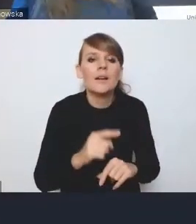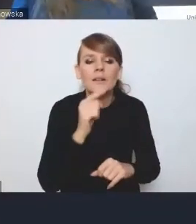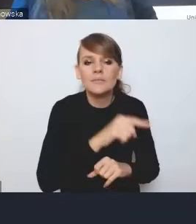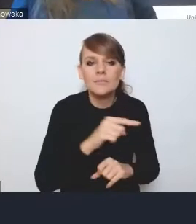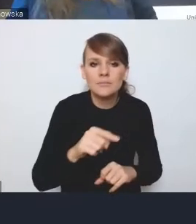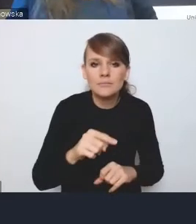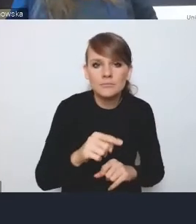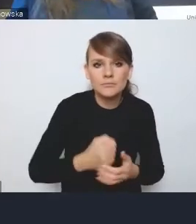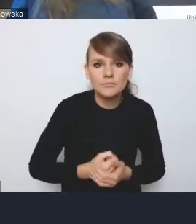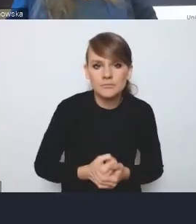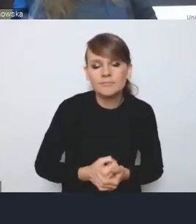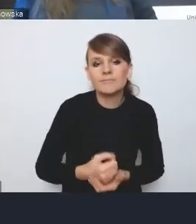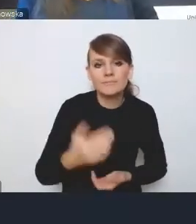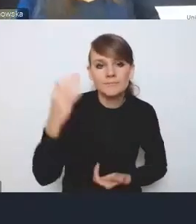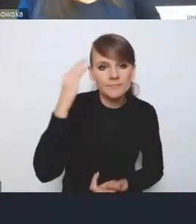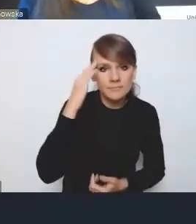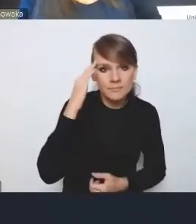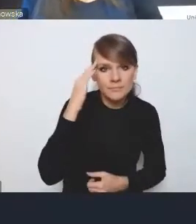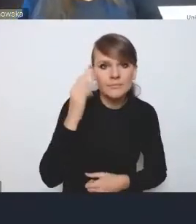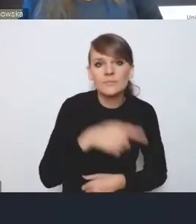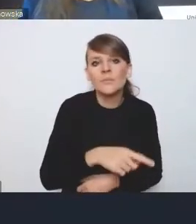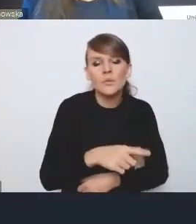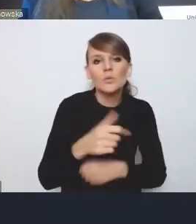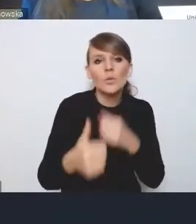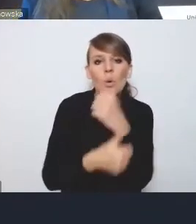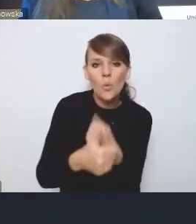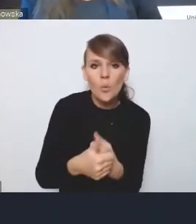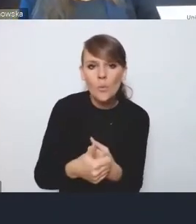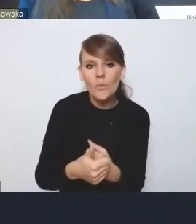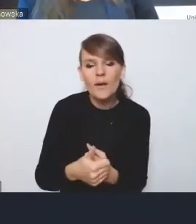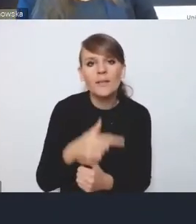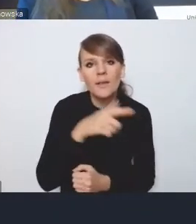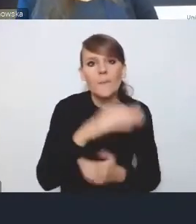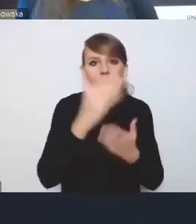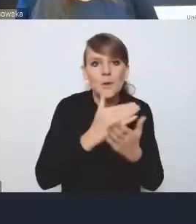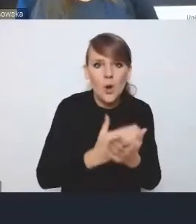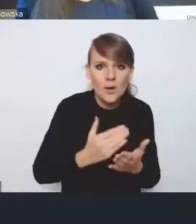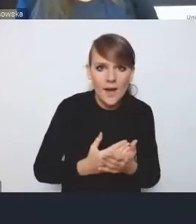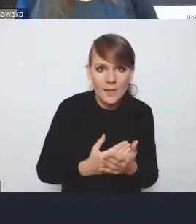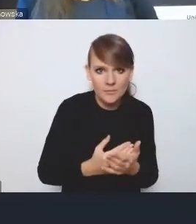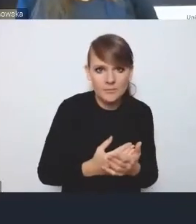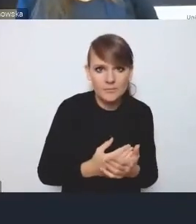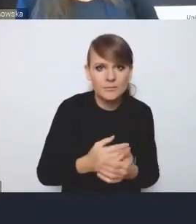I wiemy, że tego nie załatwi dokument o znaczeniu programu strategicznego, jakim jest Krajowa Polityka Miejska,